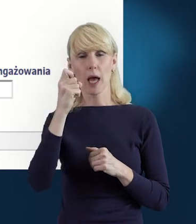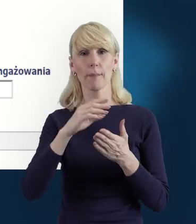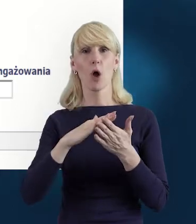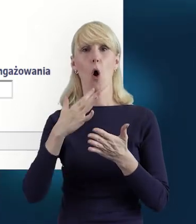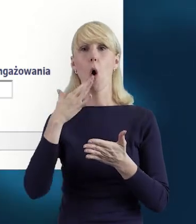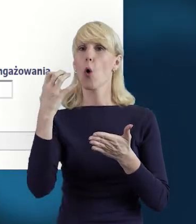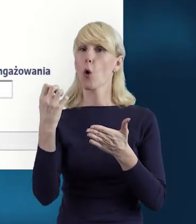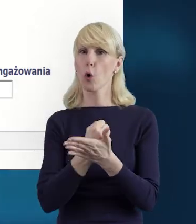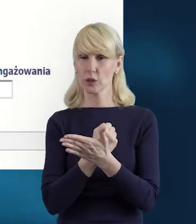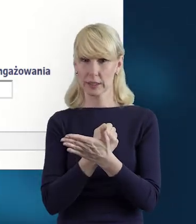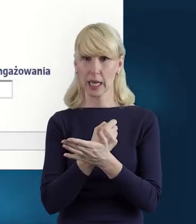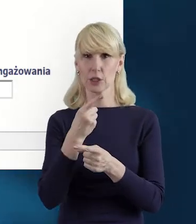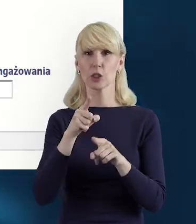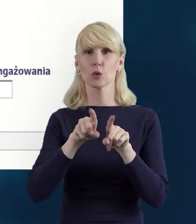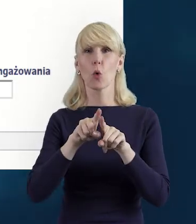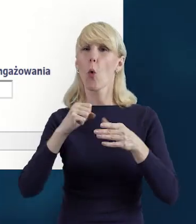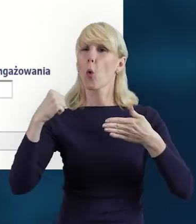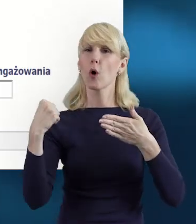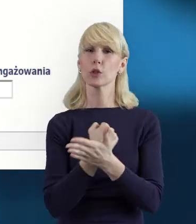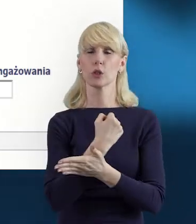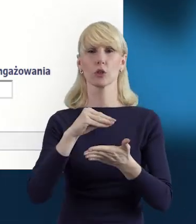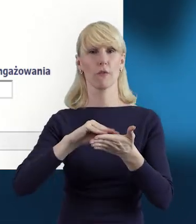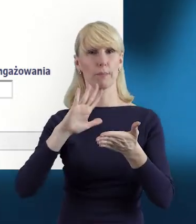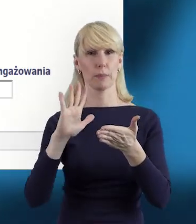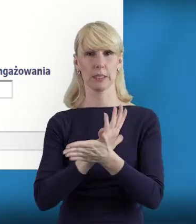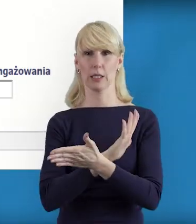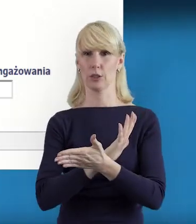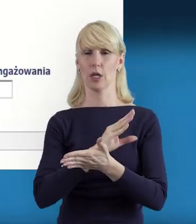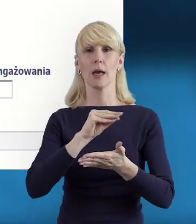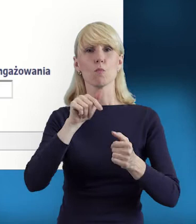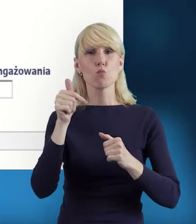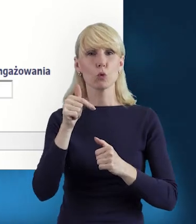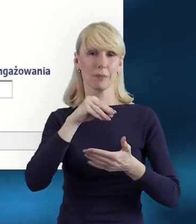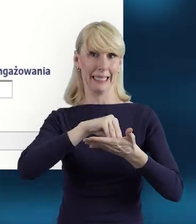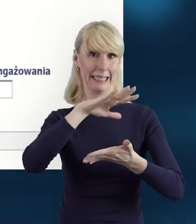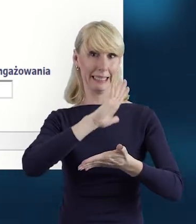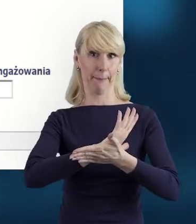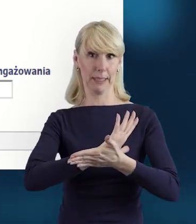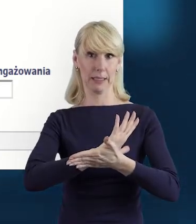Jeżeli tego nie zrobimy, utracimy dotychczasową pracę, więc warto o tym pamiętać.